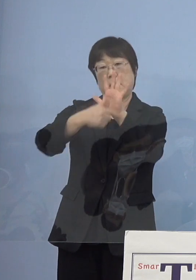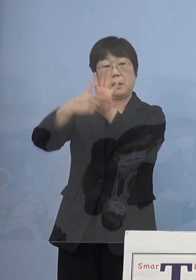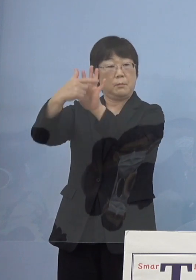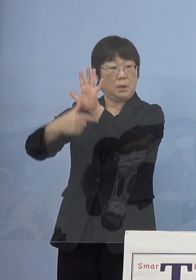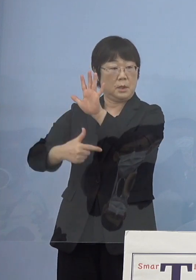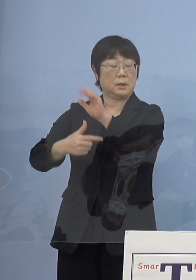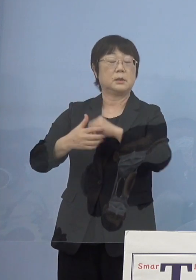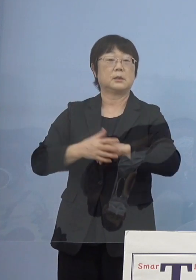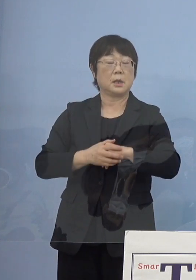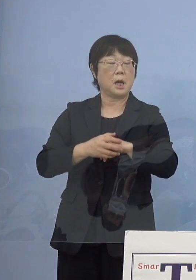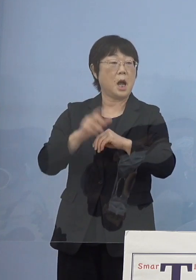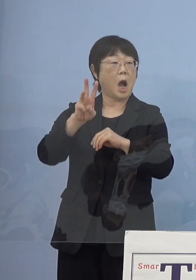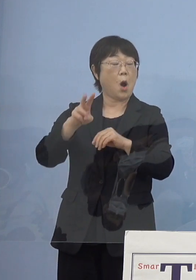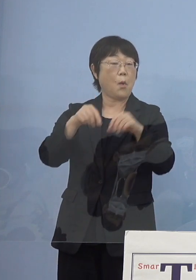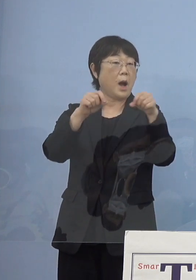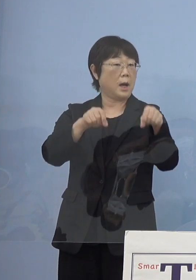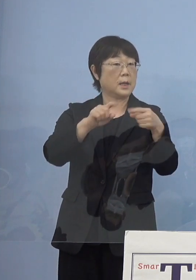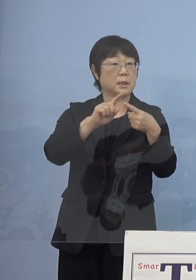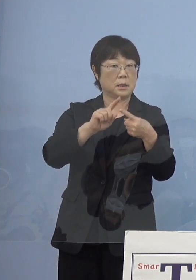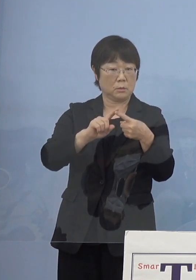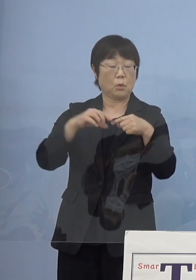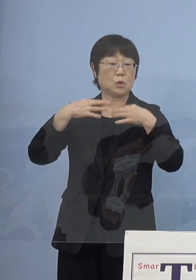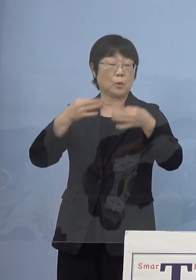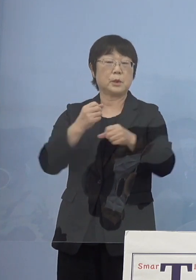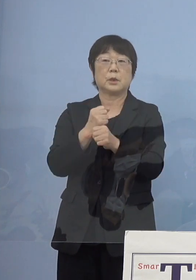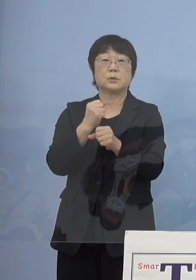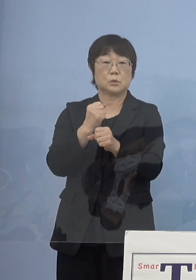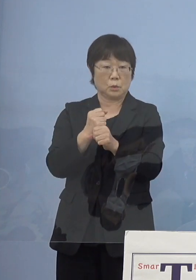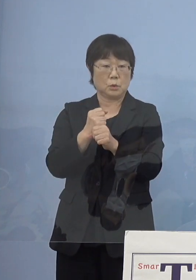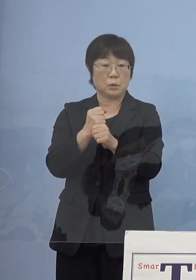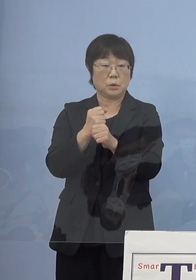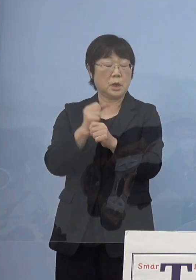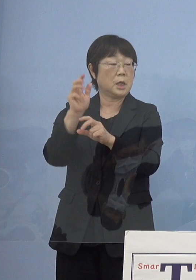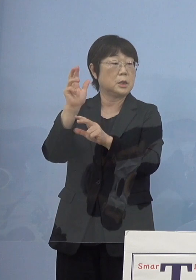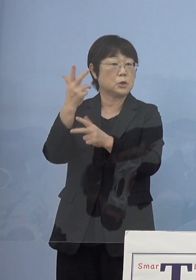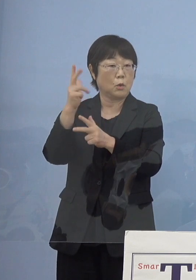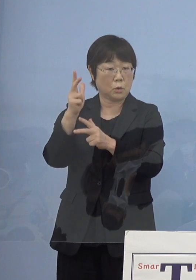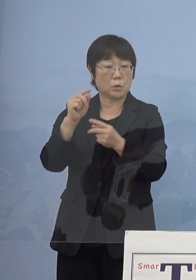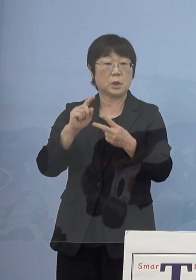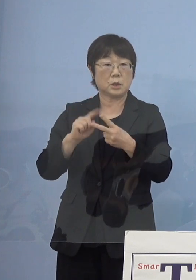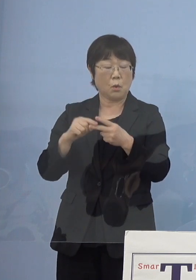つまり「阿波藍」 その富で作られた「阿波人形浄瑠璃」と「阿波おどり」